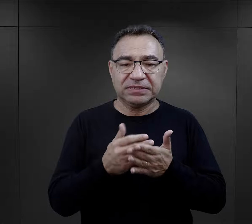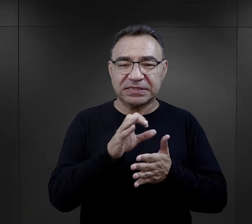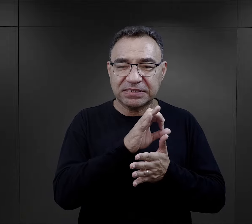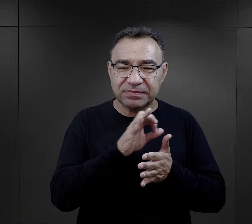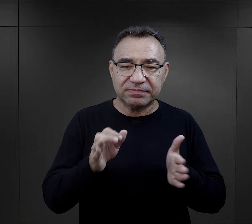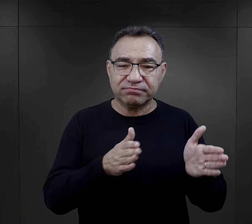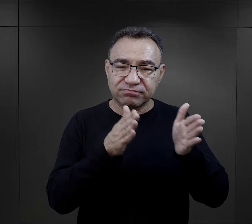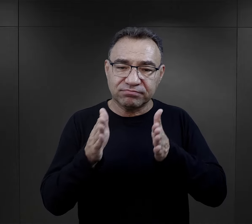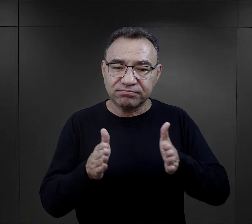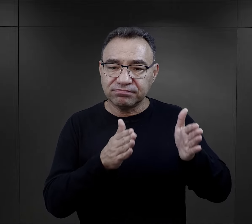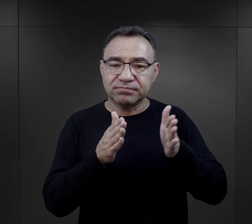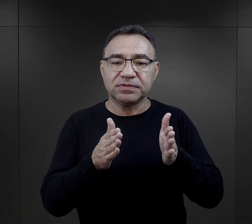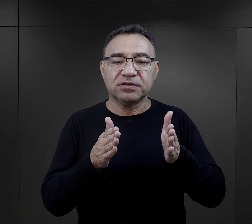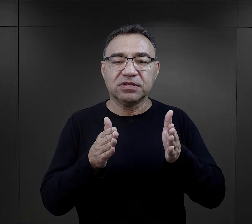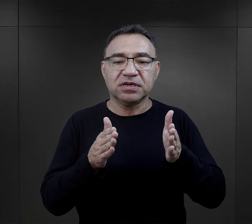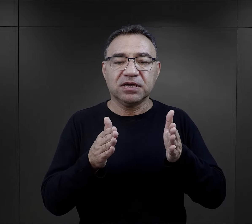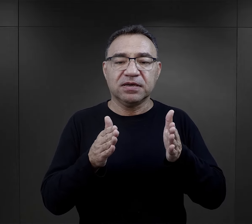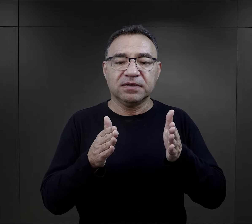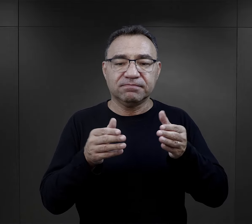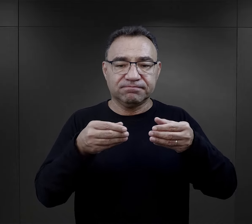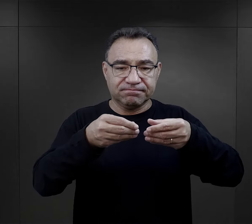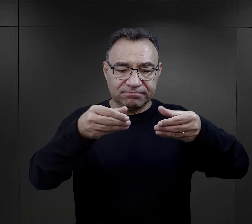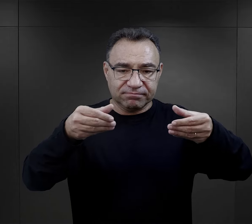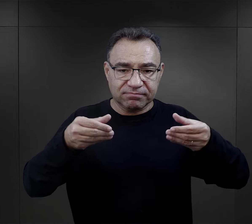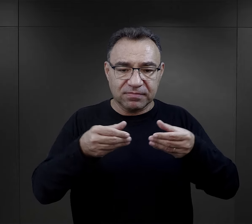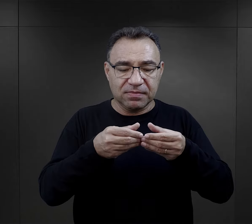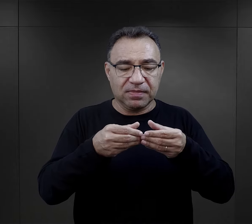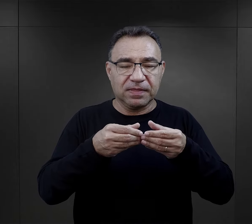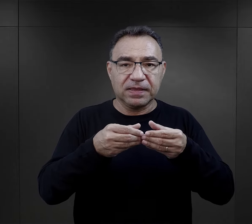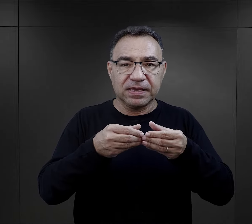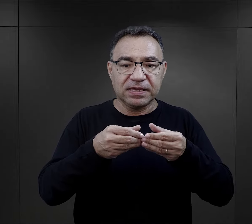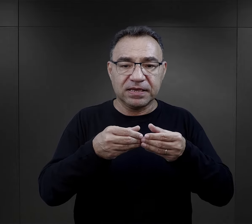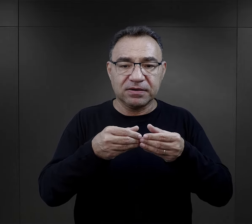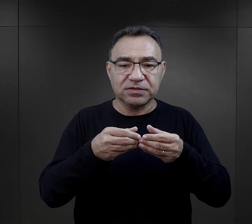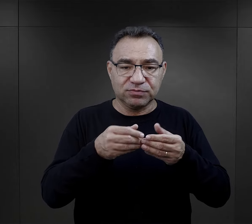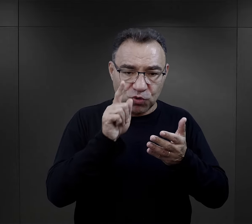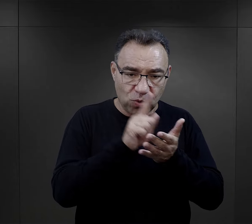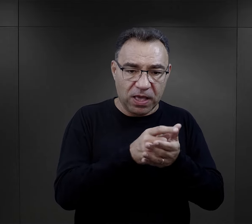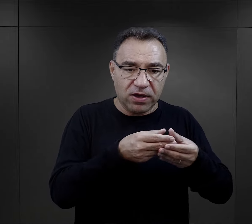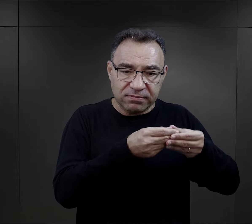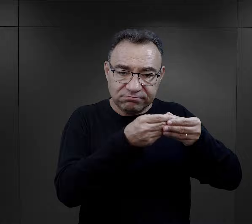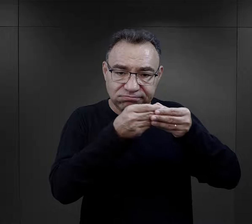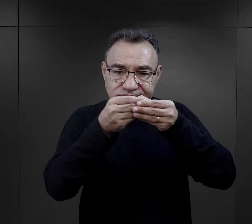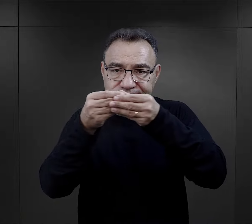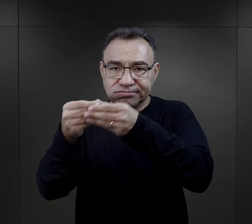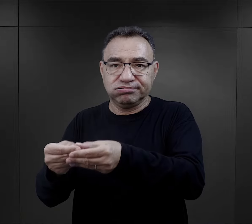umieszczany był w specjalnie przygotowanych, zabezpieczanych fiolkach, żeby dotarły